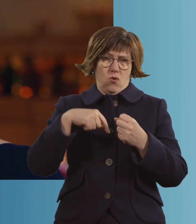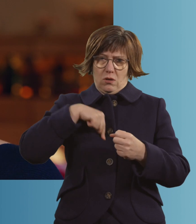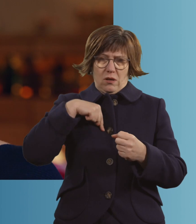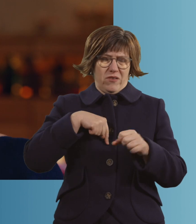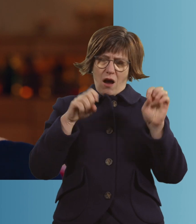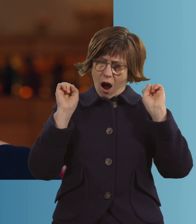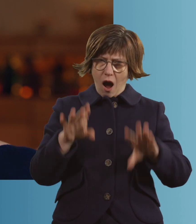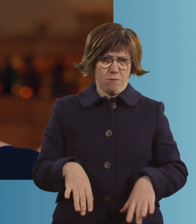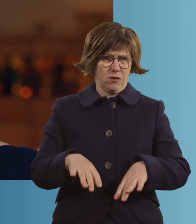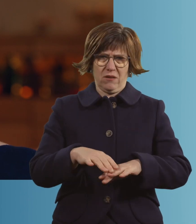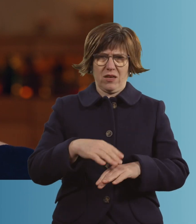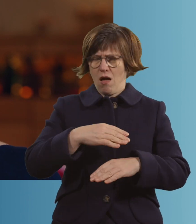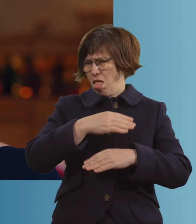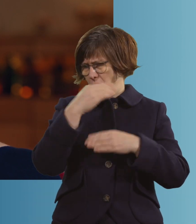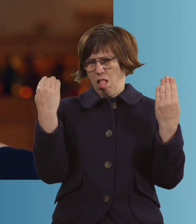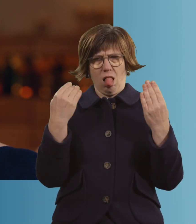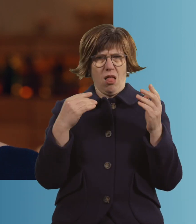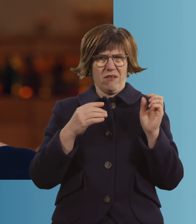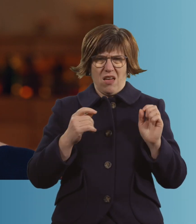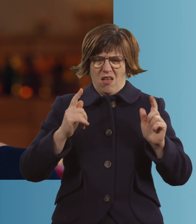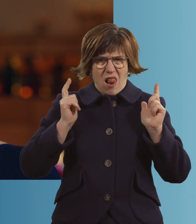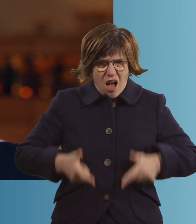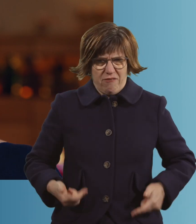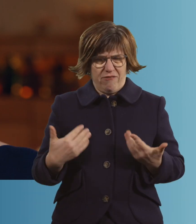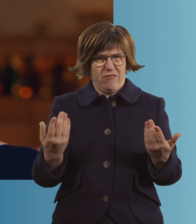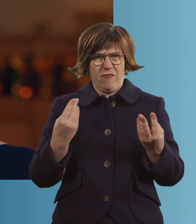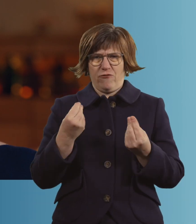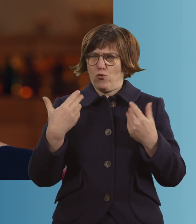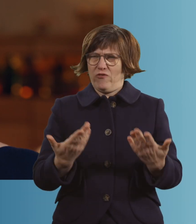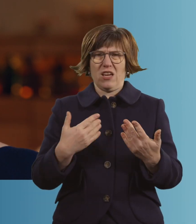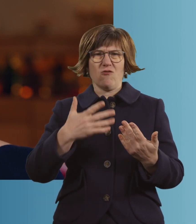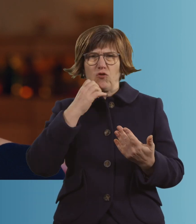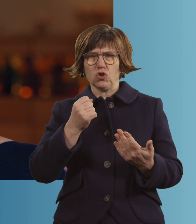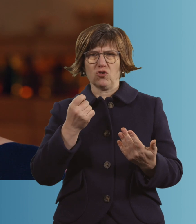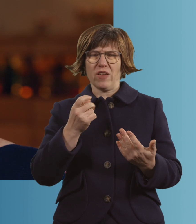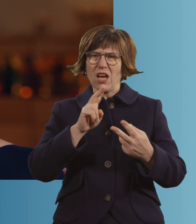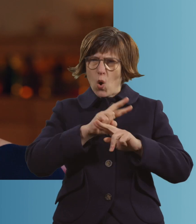"Aus, ich mag auch nicht mehr. Ich kann nicht mehr." Ich habe dann das Gefühl gehabt, ich möchte nur noch loslassen